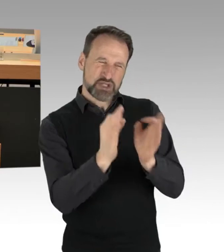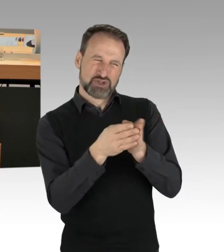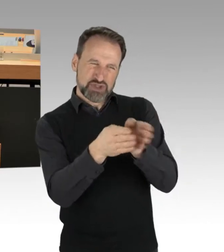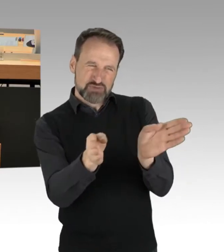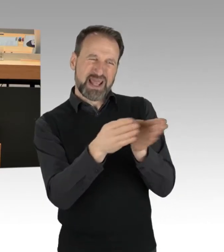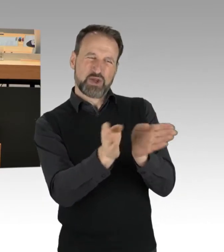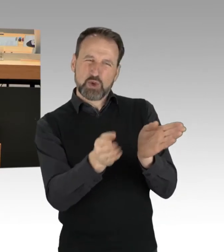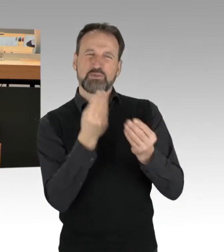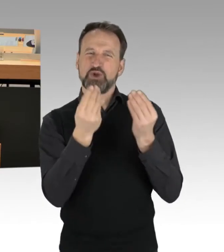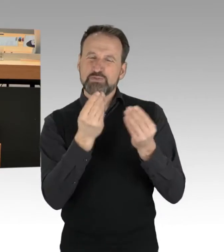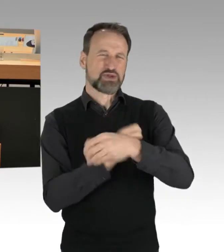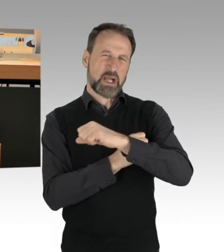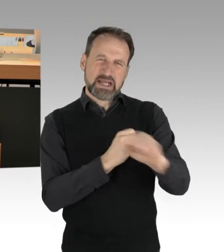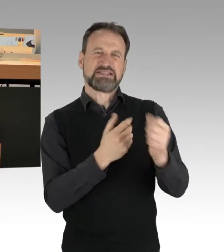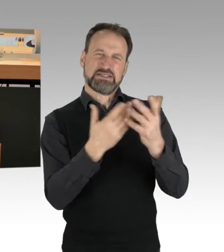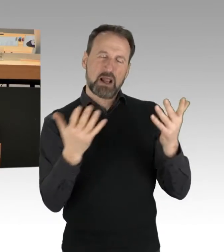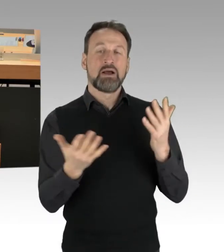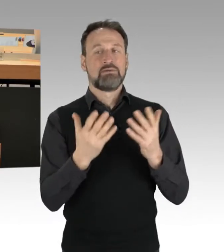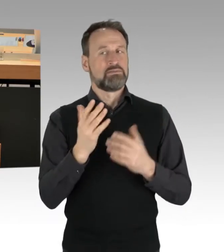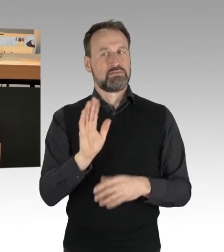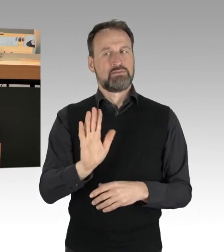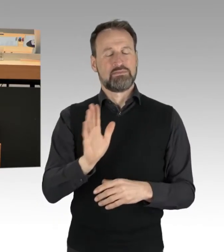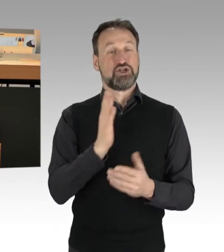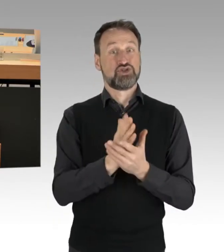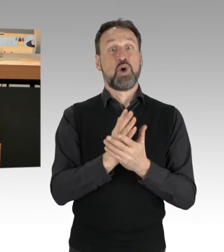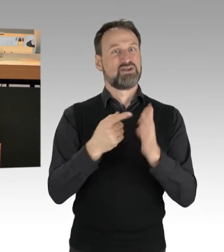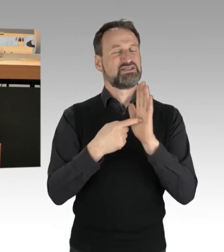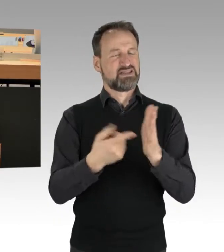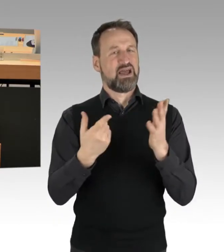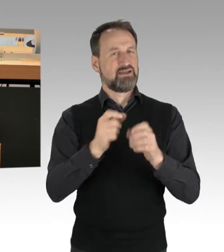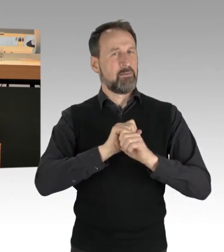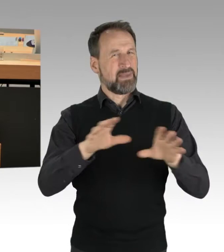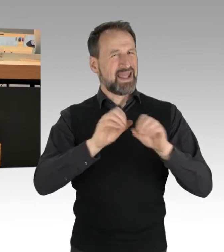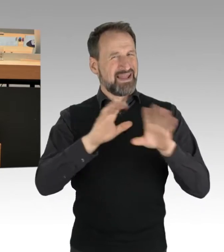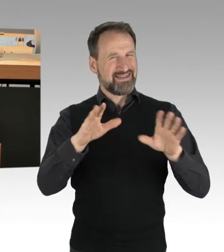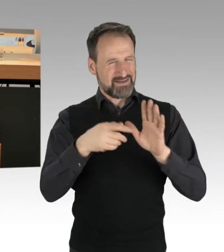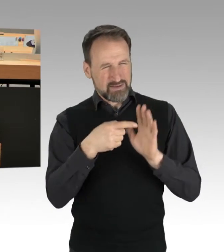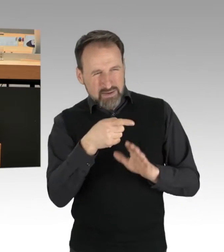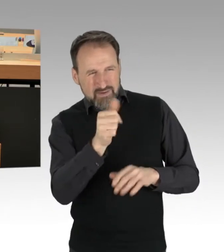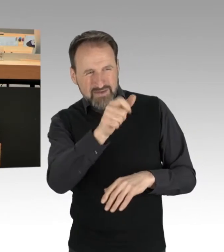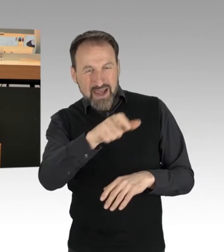Es wird ja deutlich, auch durch Darstellung in den Medien, dass es hier ein Querschnitt der Gesellschaft ist, die dort sitzen.